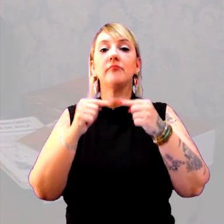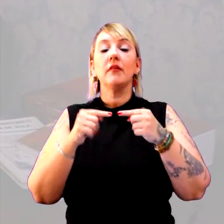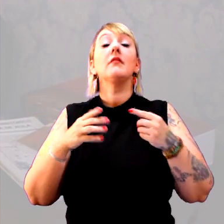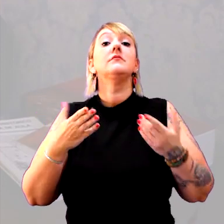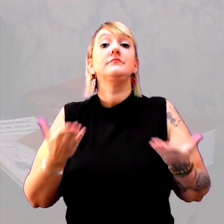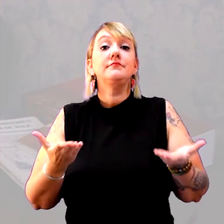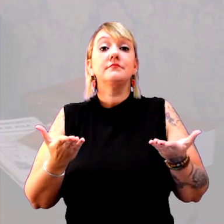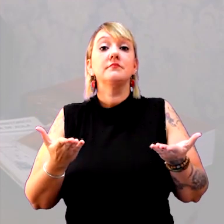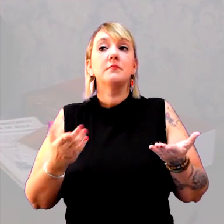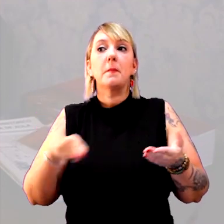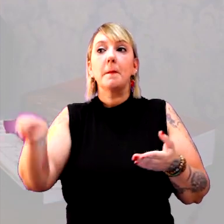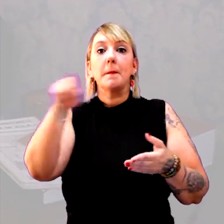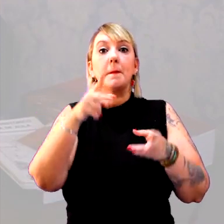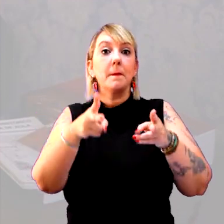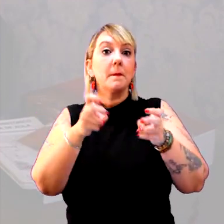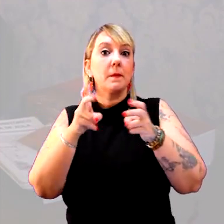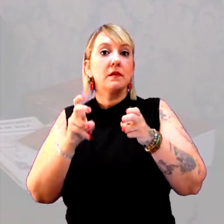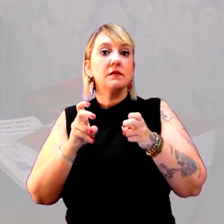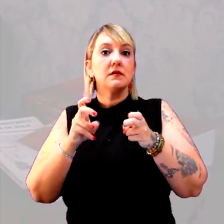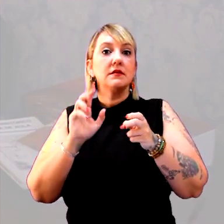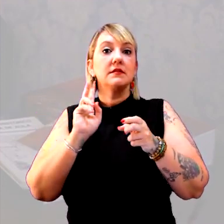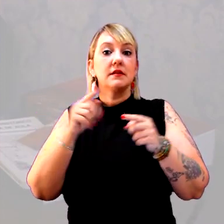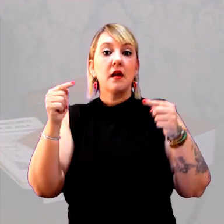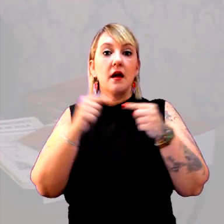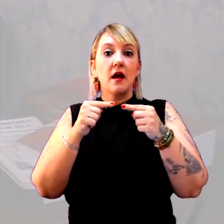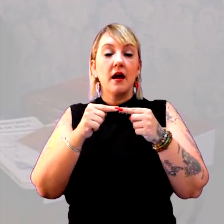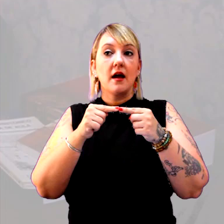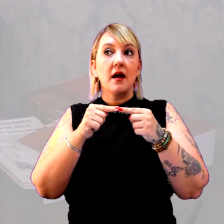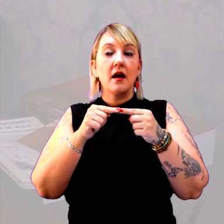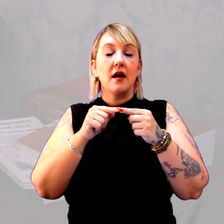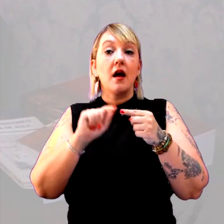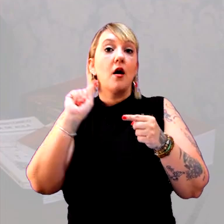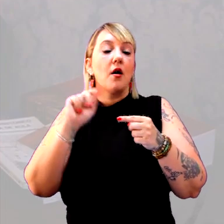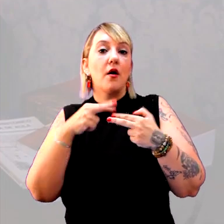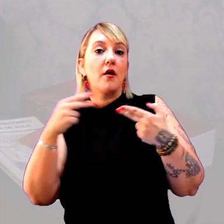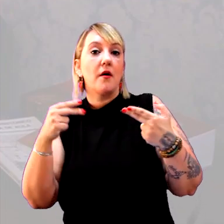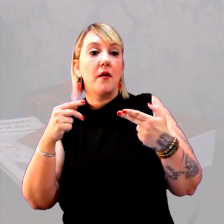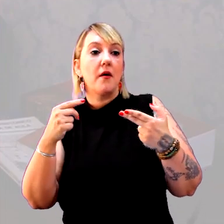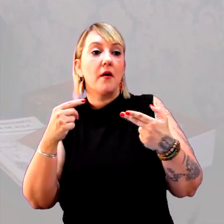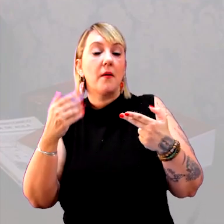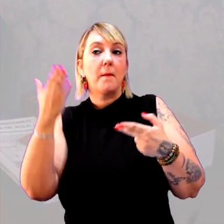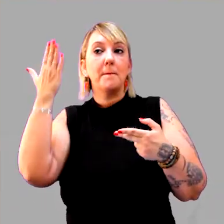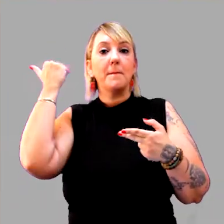E que eles percebam que é sempre em relação a. O que é um passado remoto?